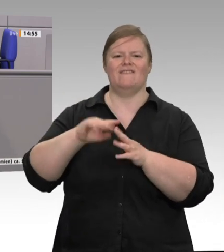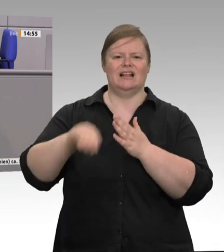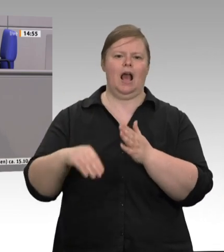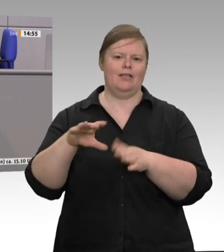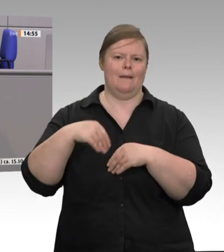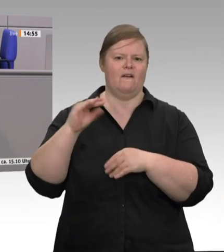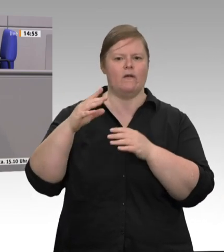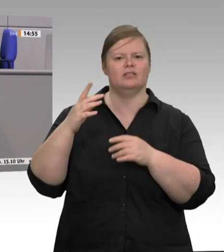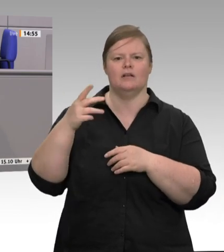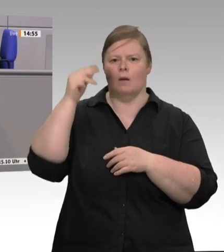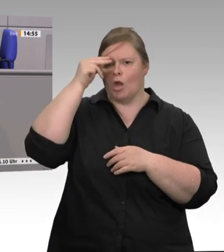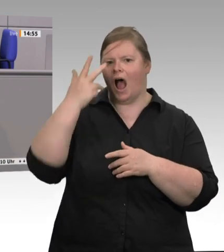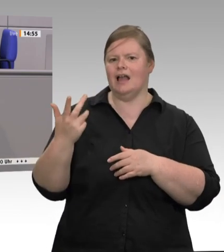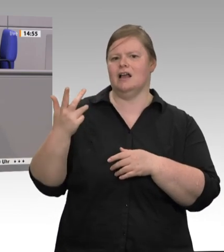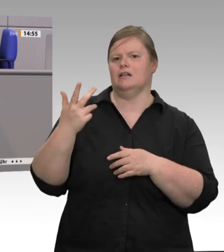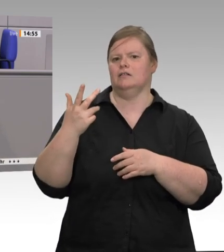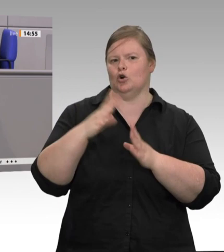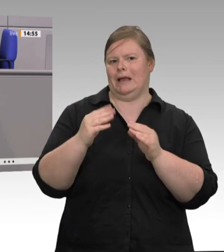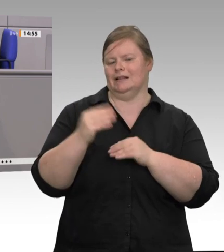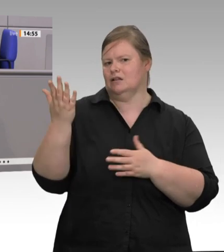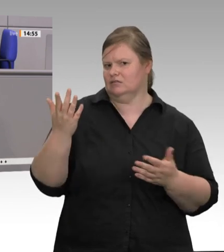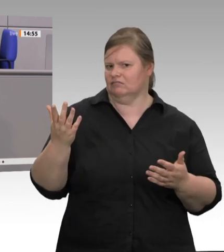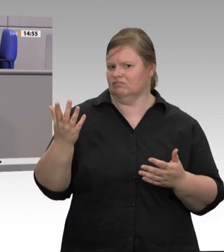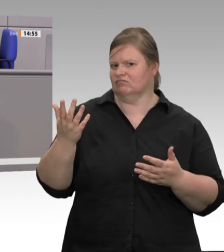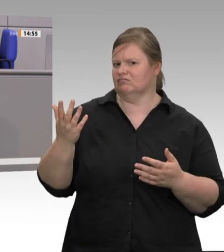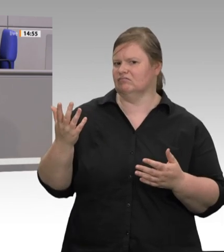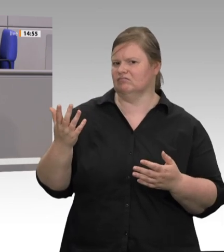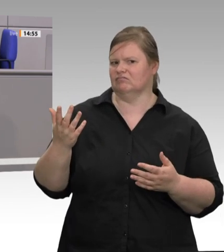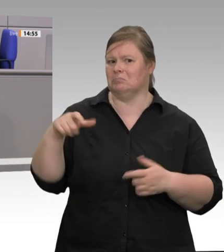nachgelagerten Bereich, gilt nur eine Maxime: Wachstum, Effizienz, Billigfleisch, Ausrichtung